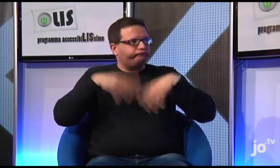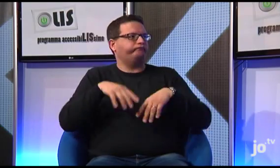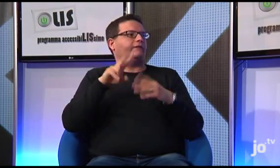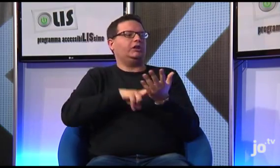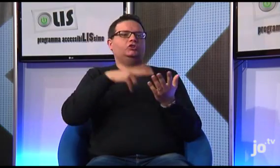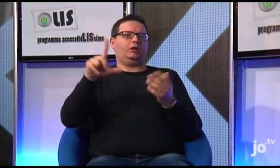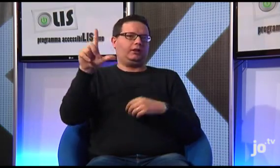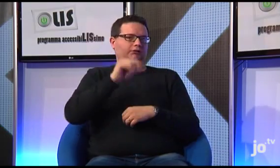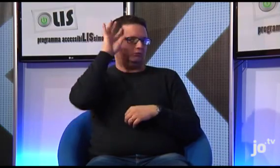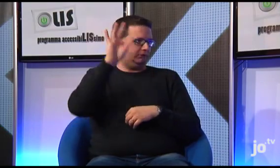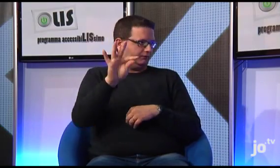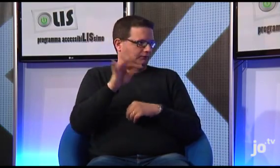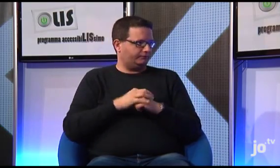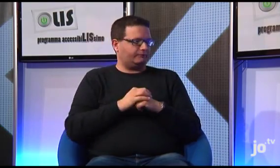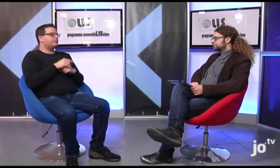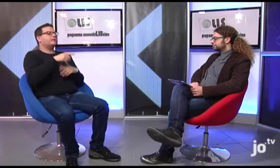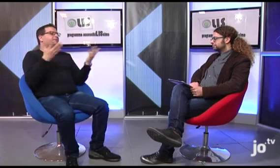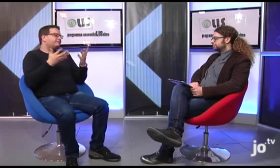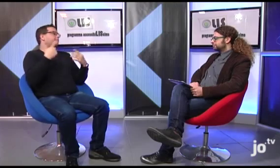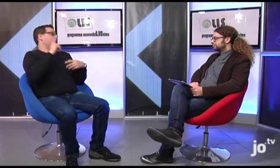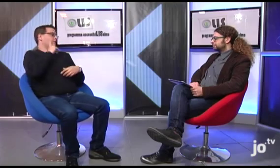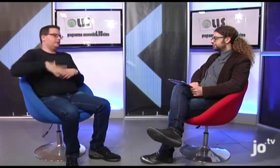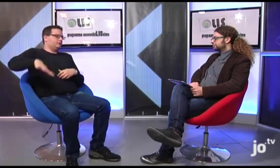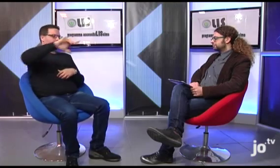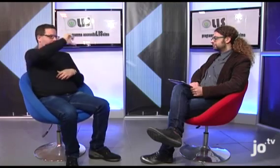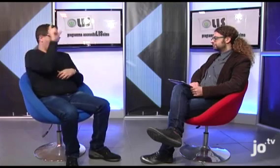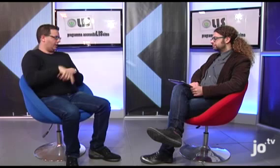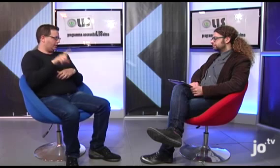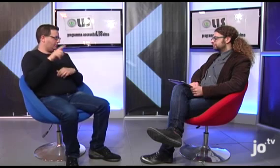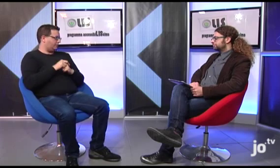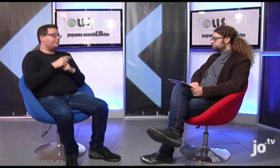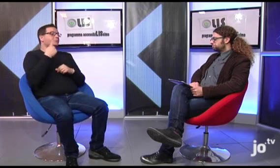Si occupa la traduzione del Vangelo in LIS per sordi italiani.